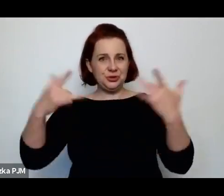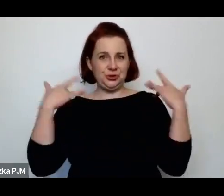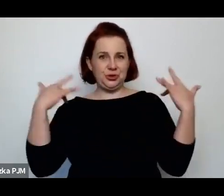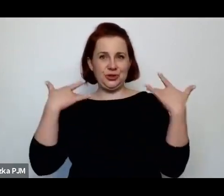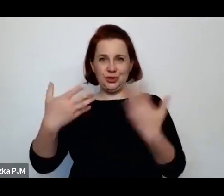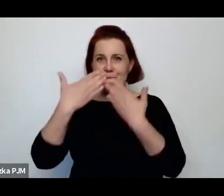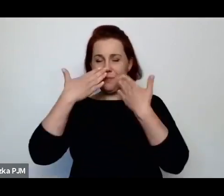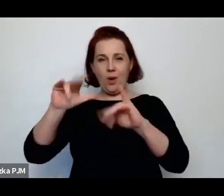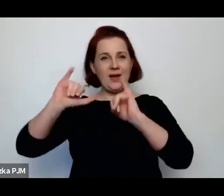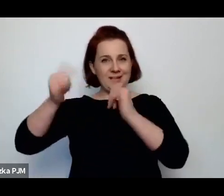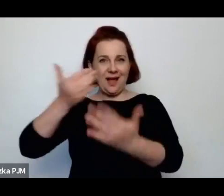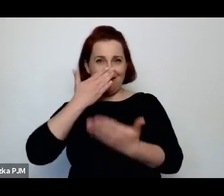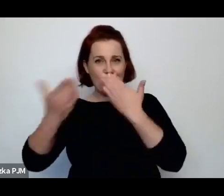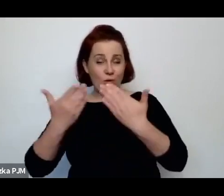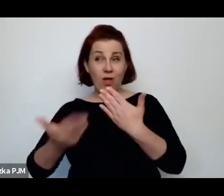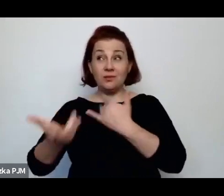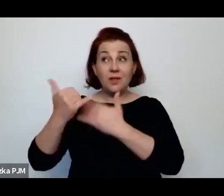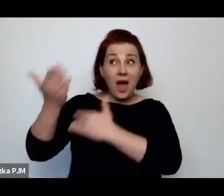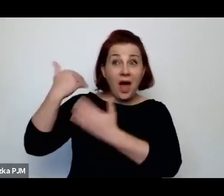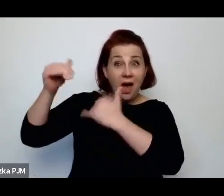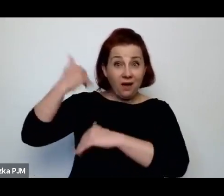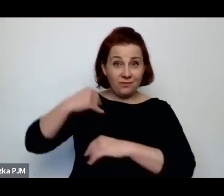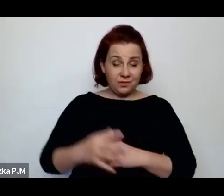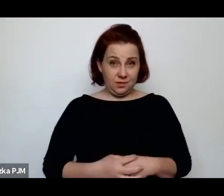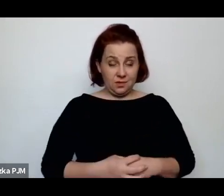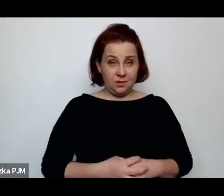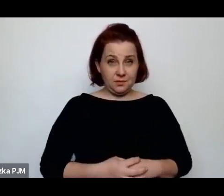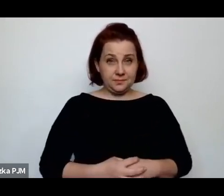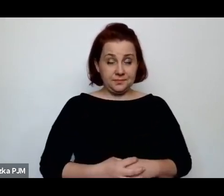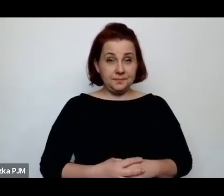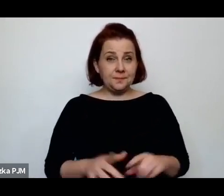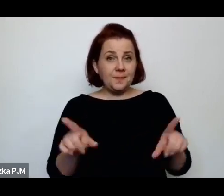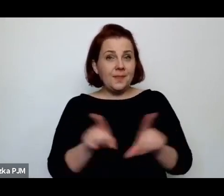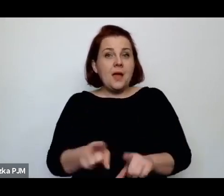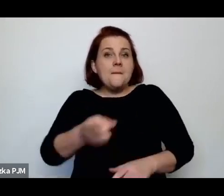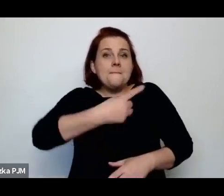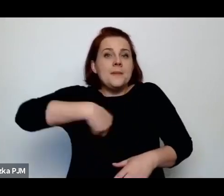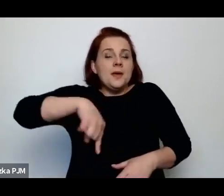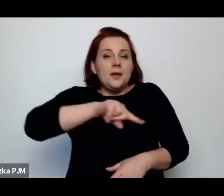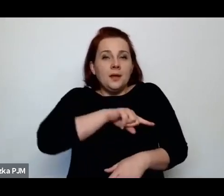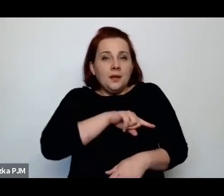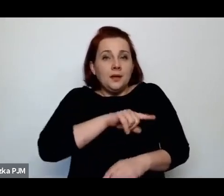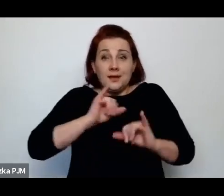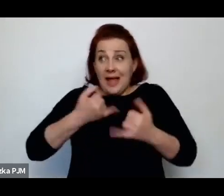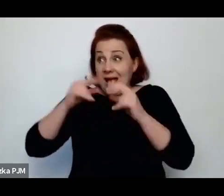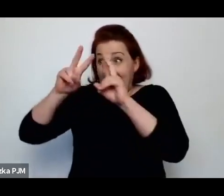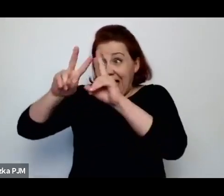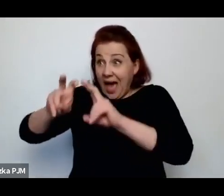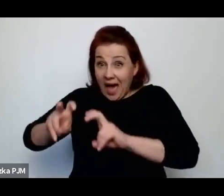jak ten świat mógł wyglądać. Tym bardziej, że my nie jesteśmy bezradni analizując tego typu reportaże